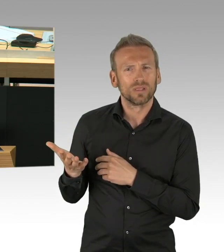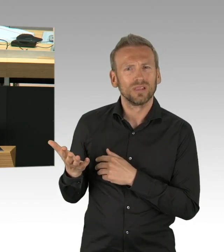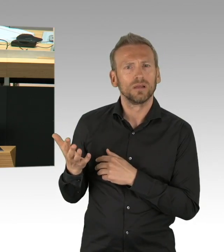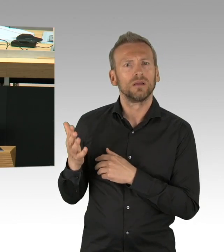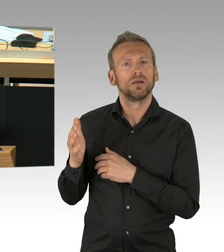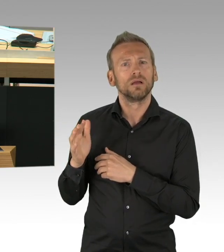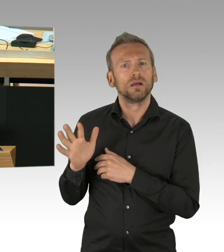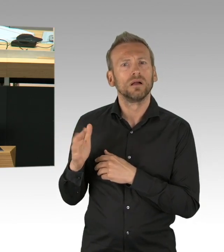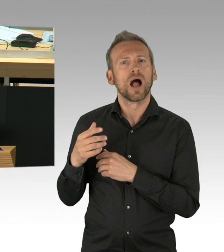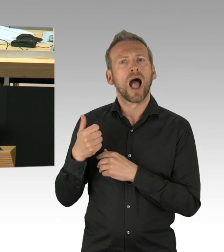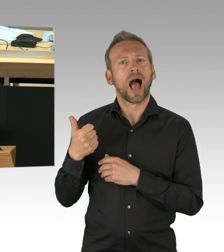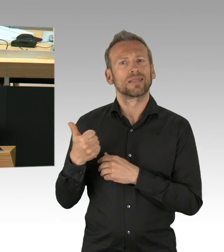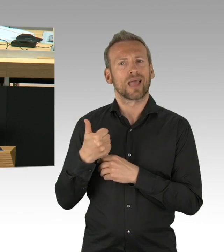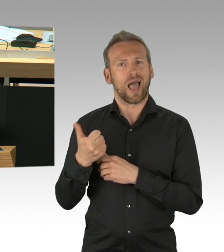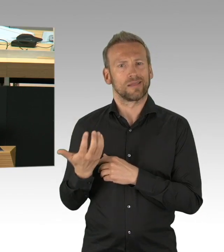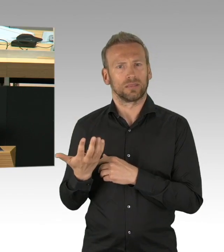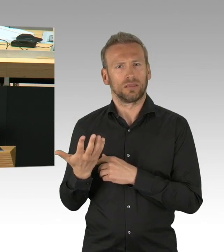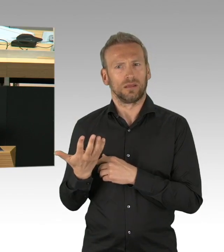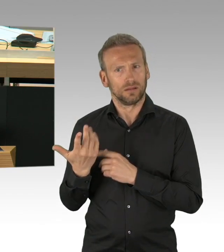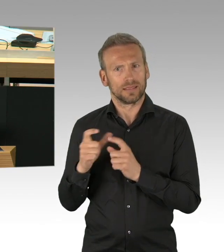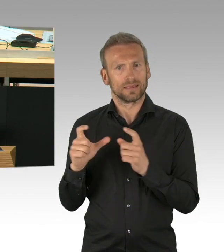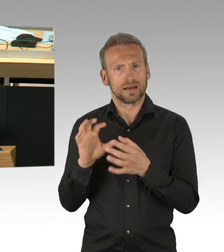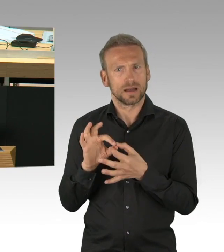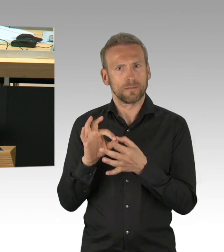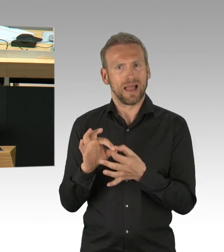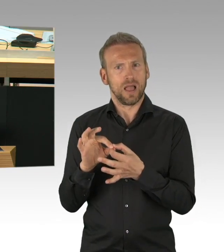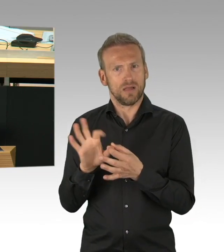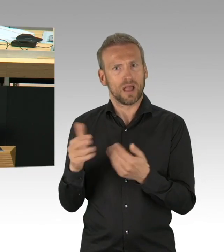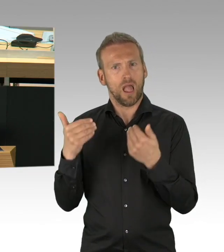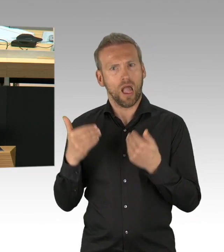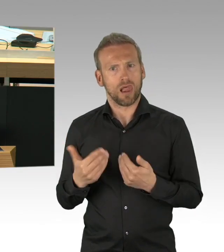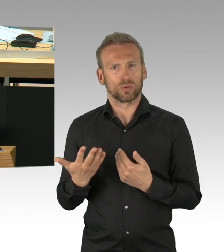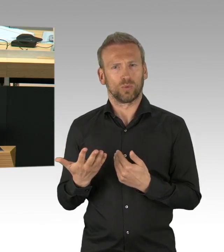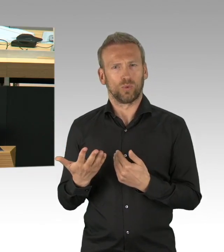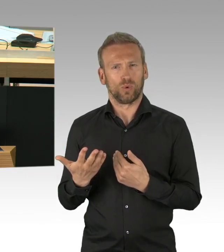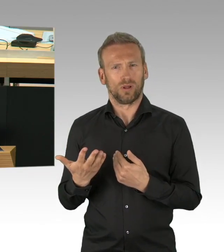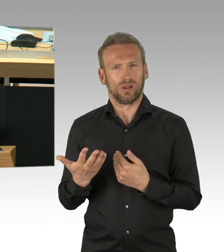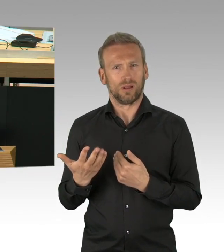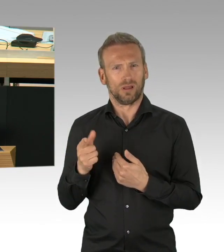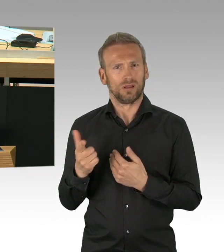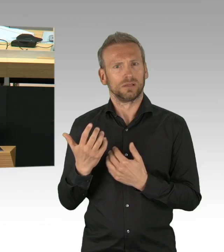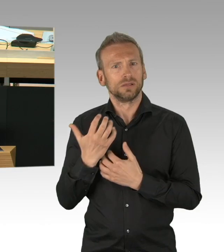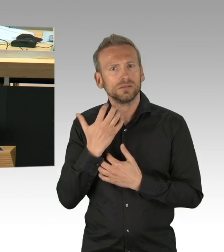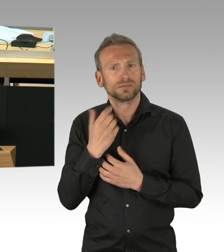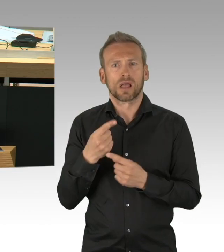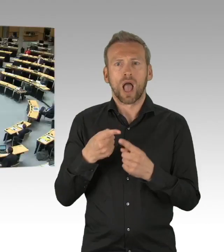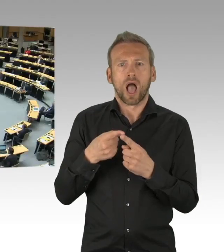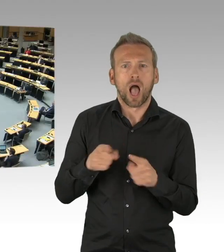Ja, und – und, (Zwischenrufe)